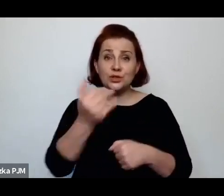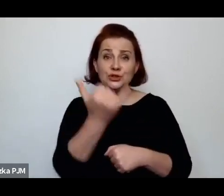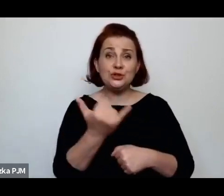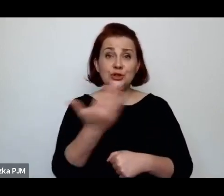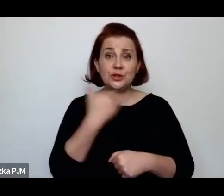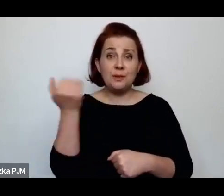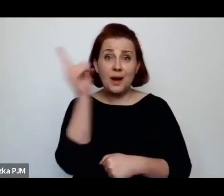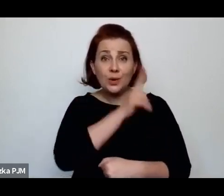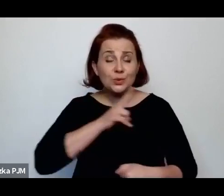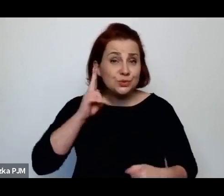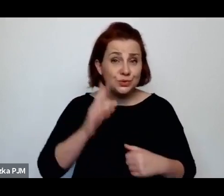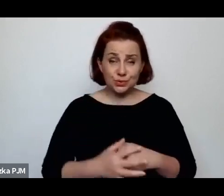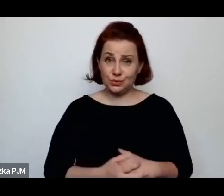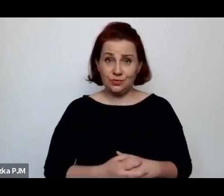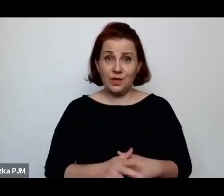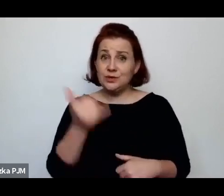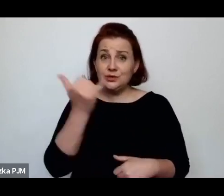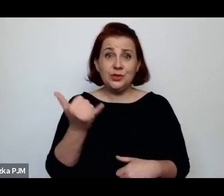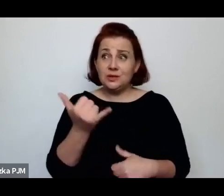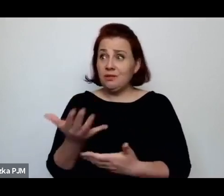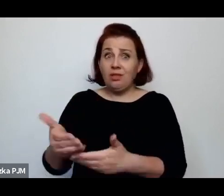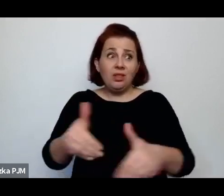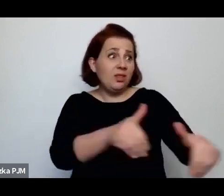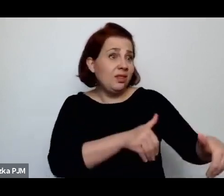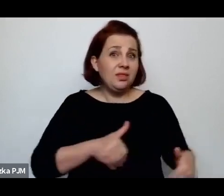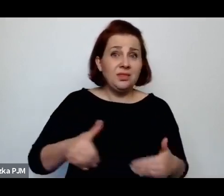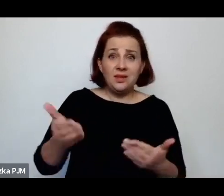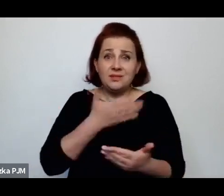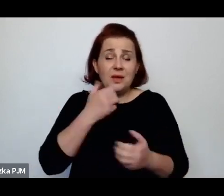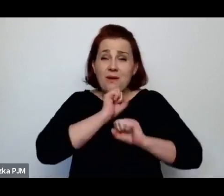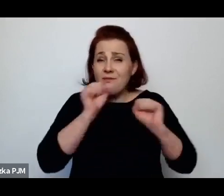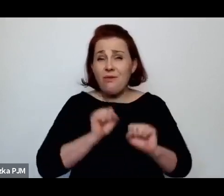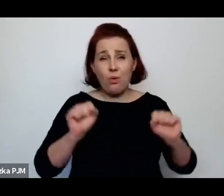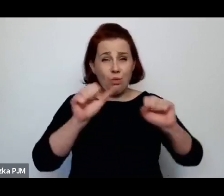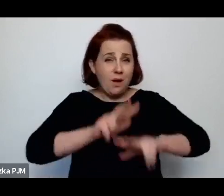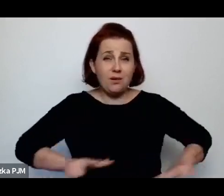Więc rzeczywiście, dzieci, które nie miały rodzicielskiej opieki